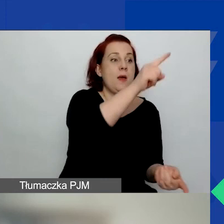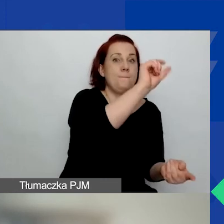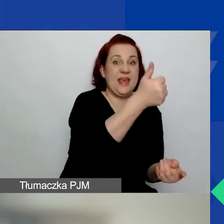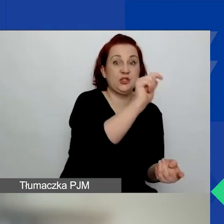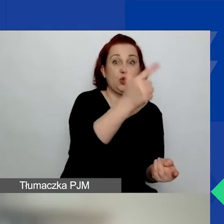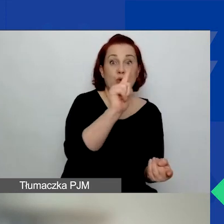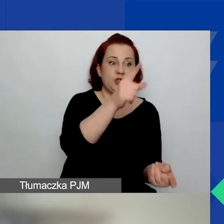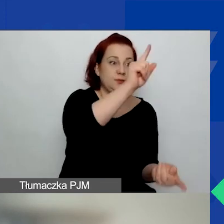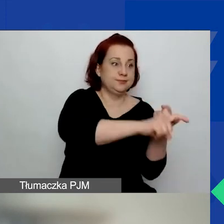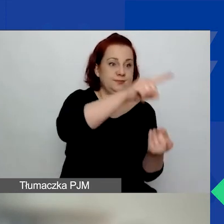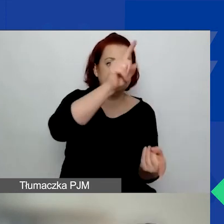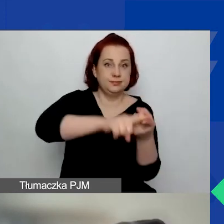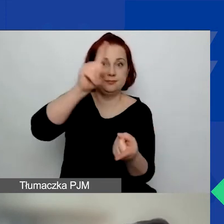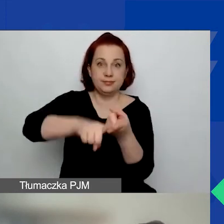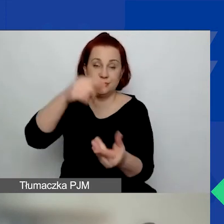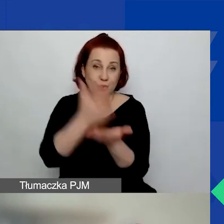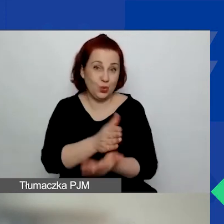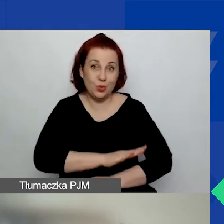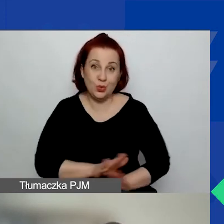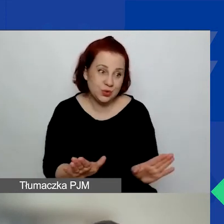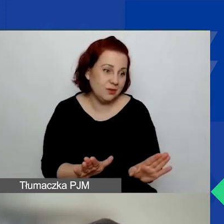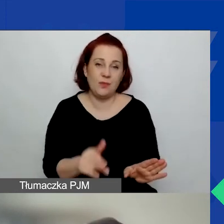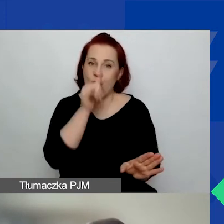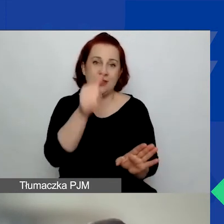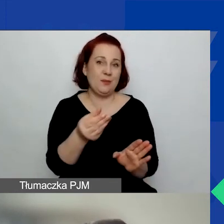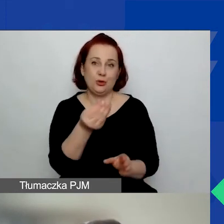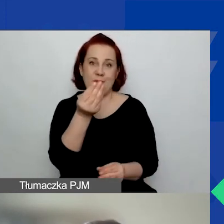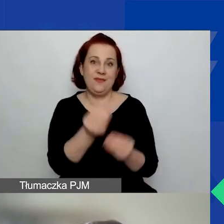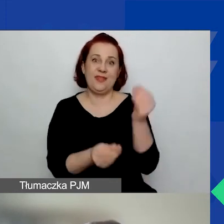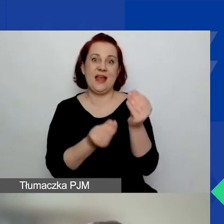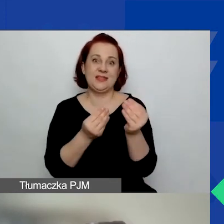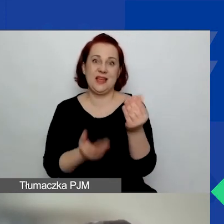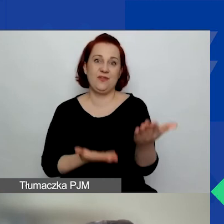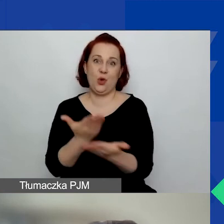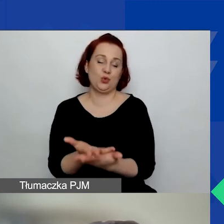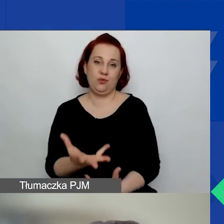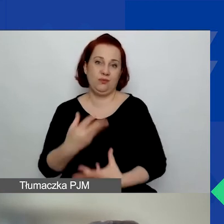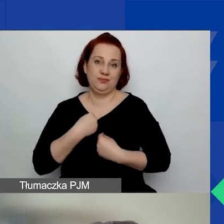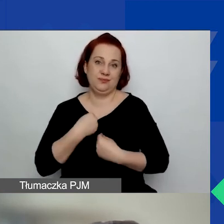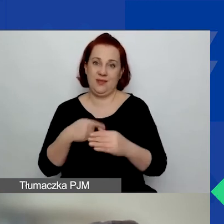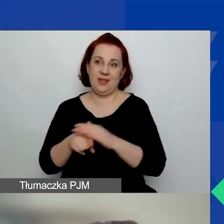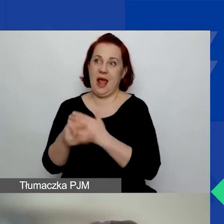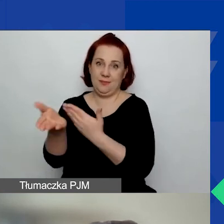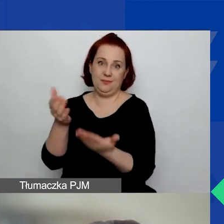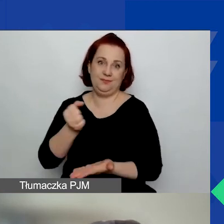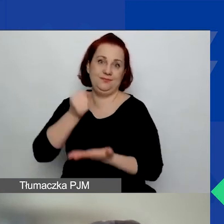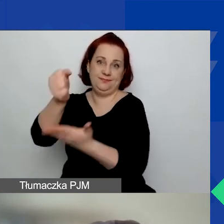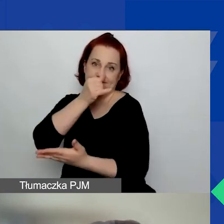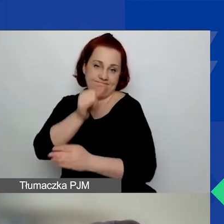to po prostu nie możemy więcej wniosków w danym obszarze przyznać.